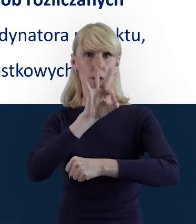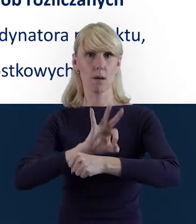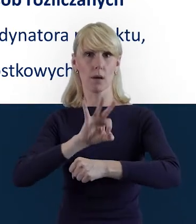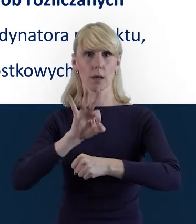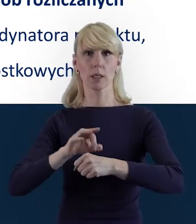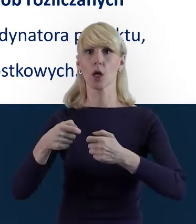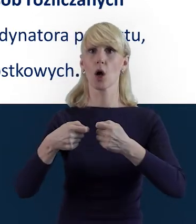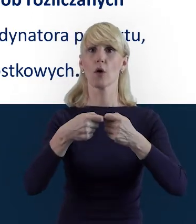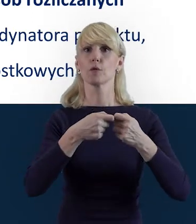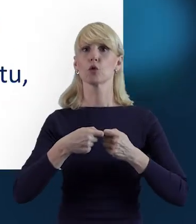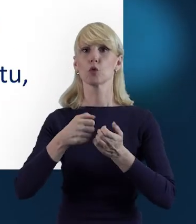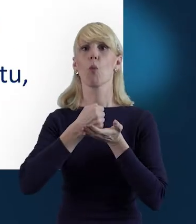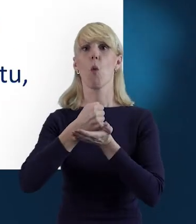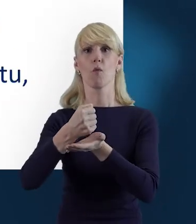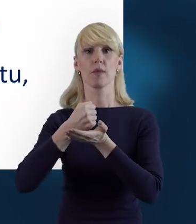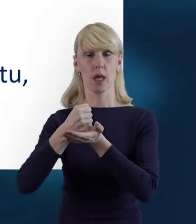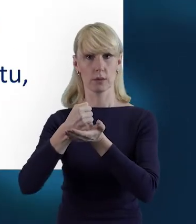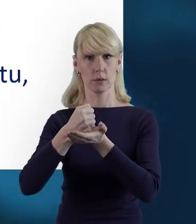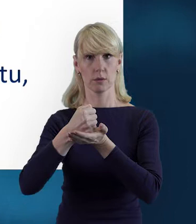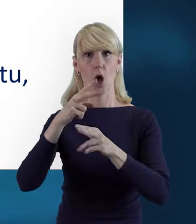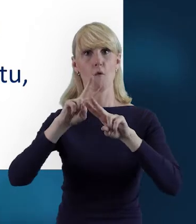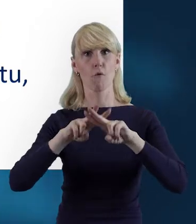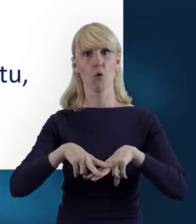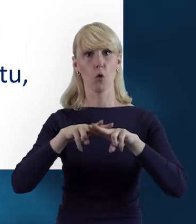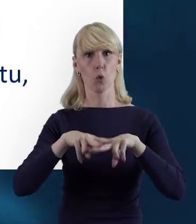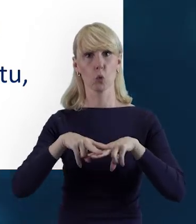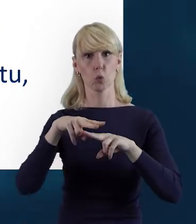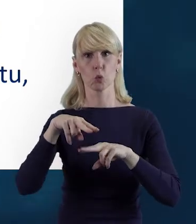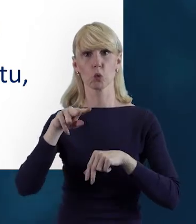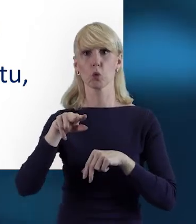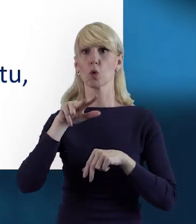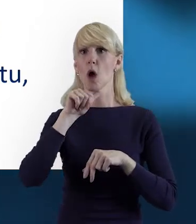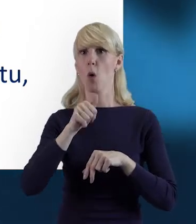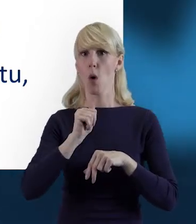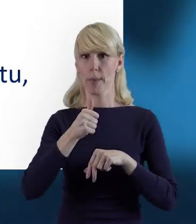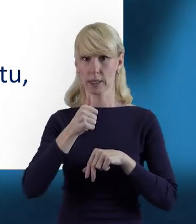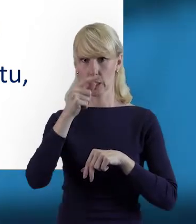współfinansowanych z Europejskiego Funduszu Społecznego